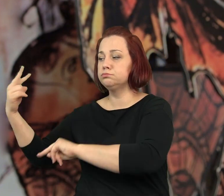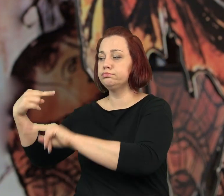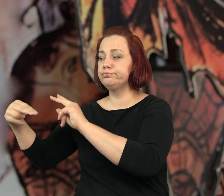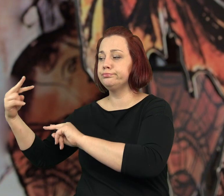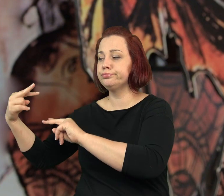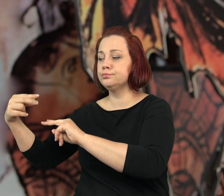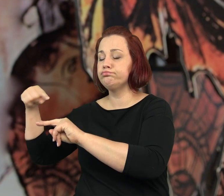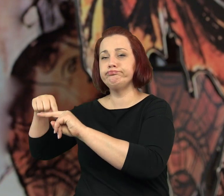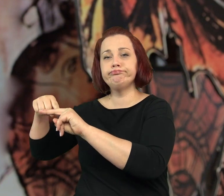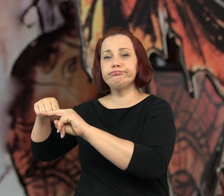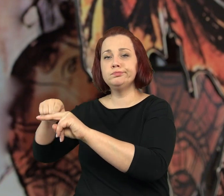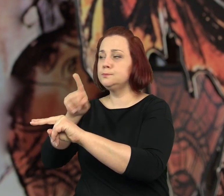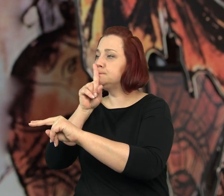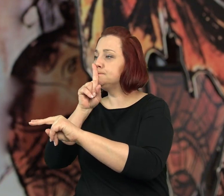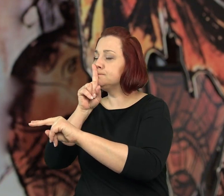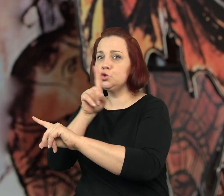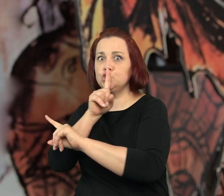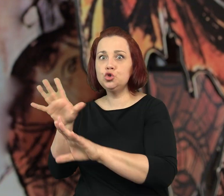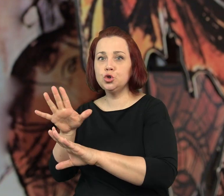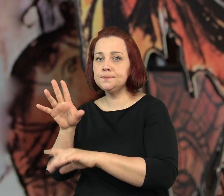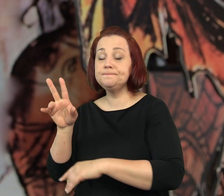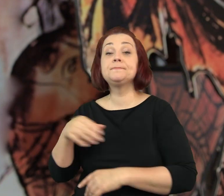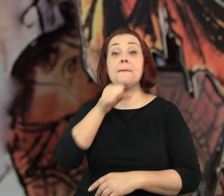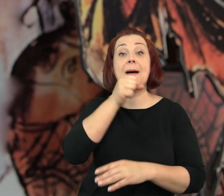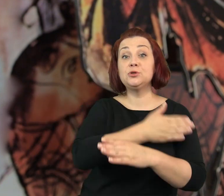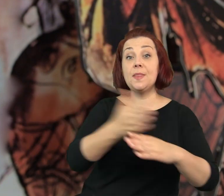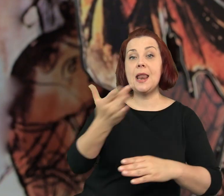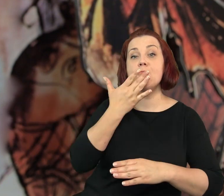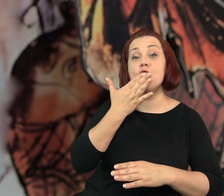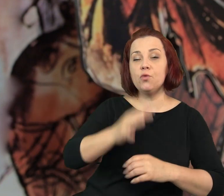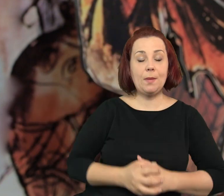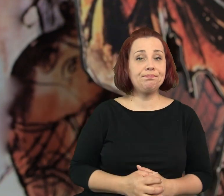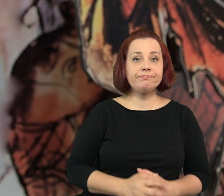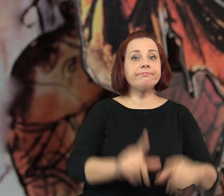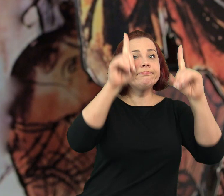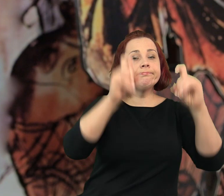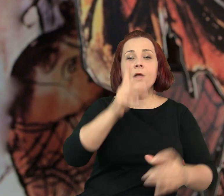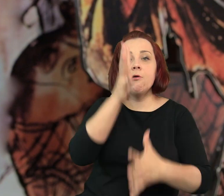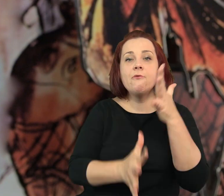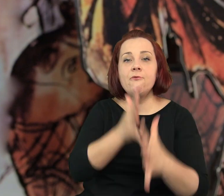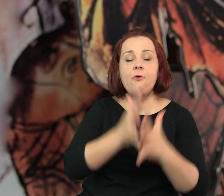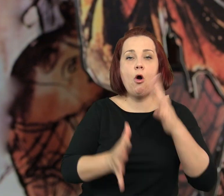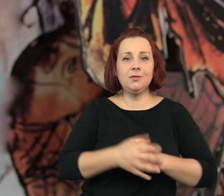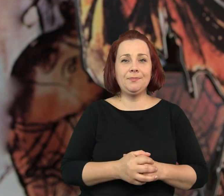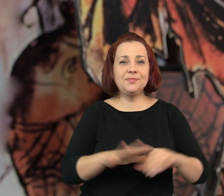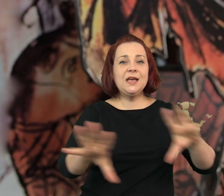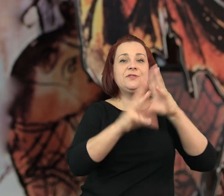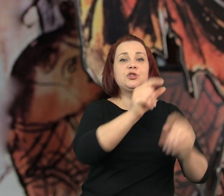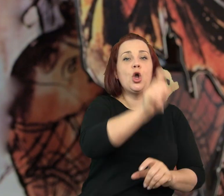Spojrzałem na Tubę, mrugnęła i położyła palec na ustach. Zaczęła się wojna.